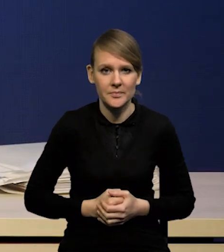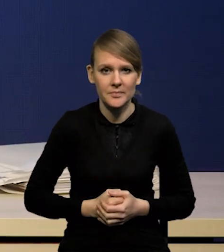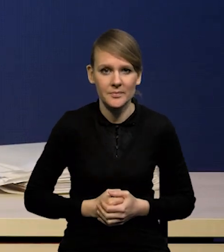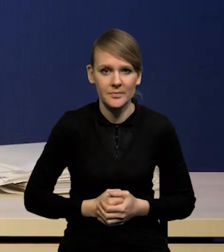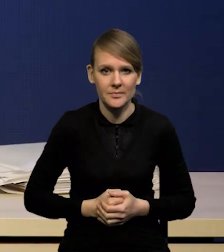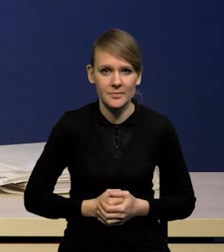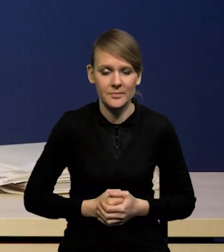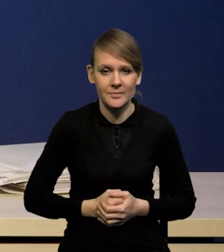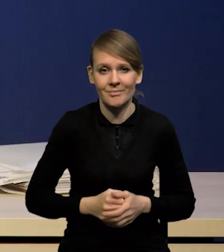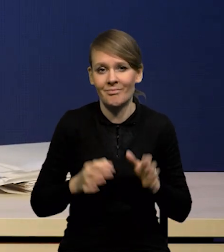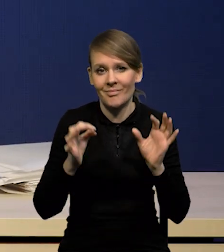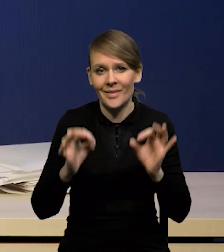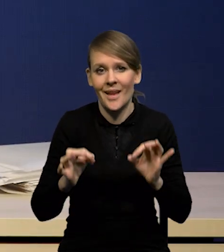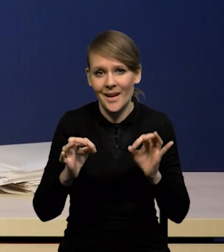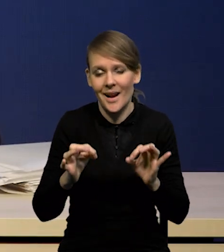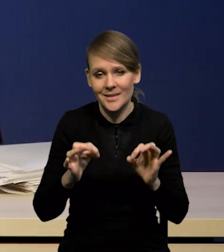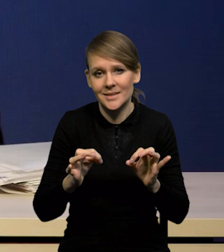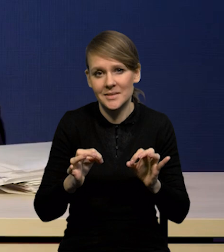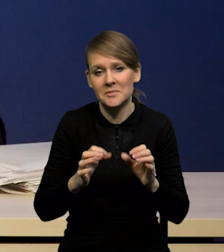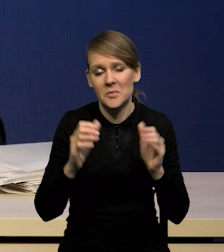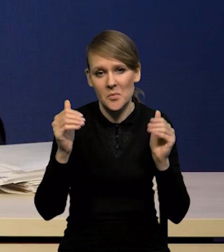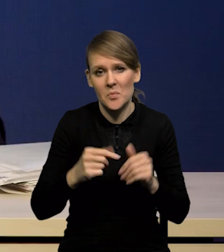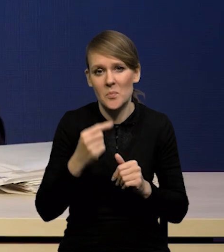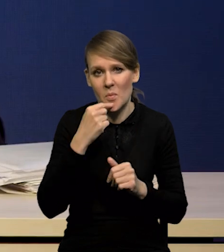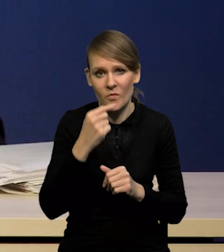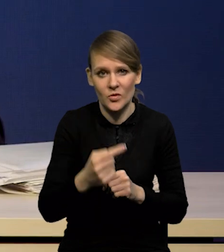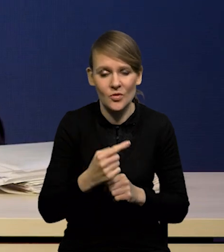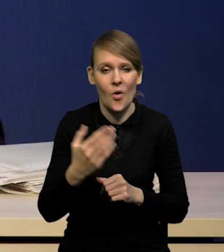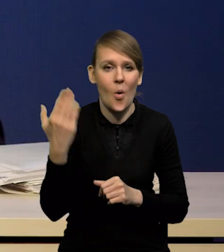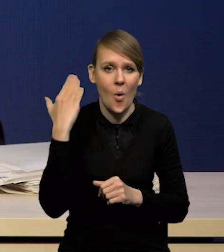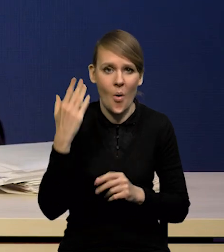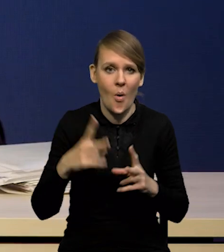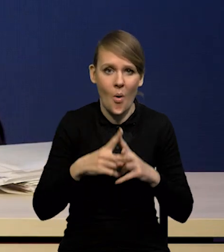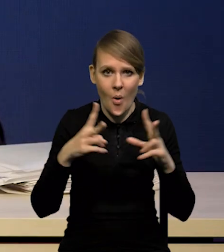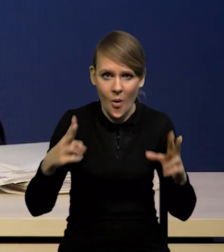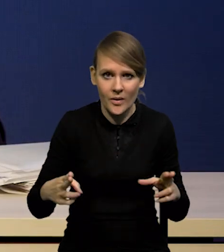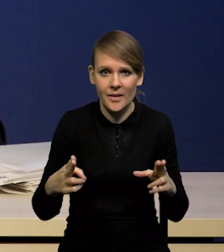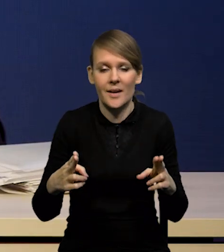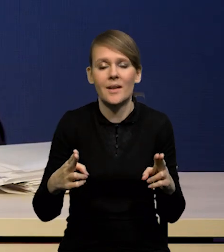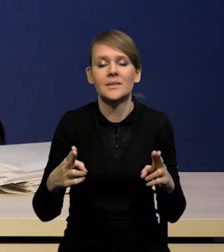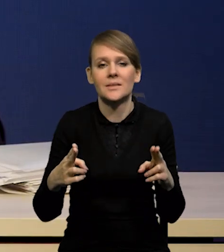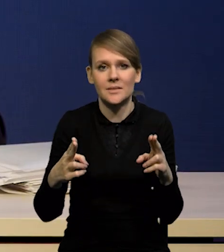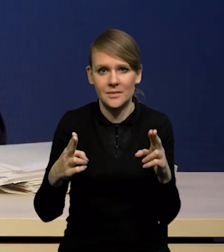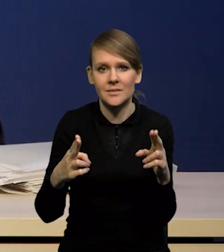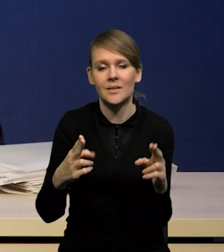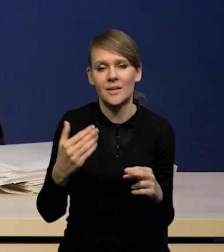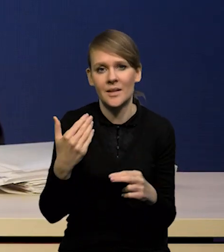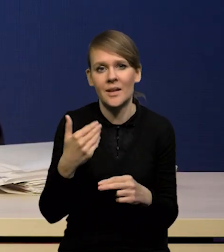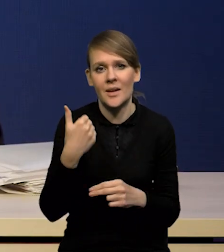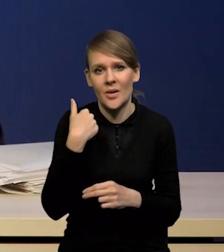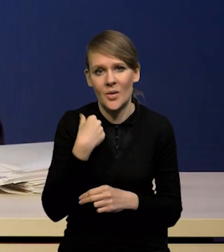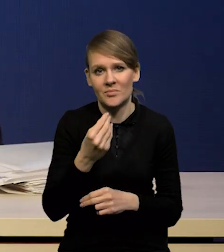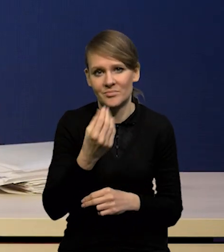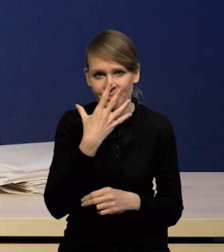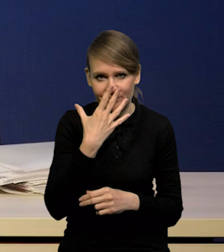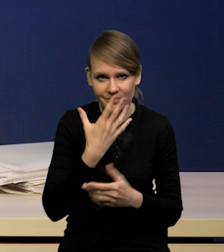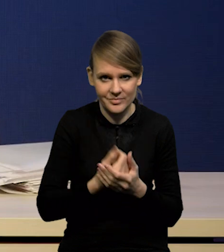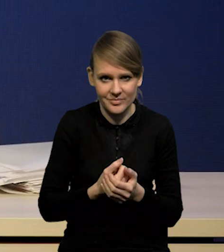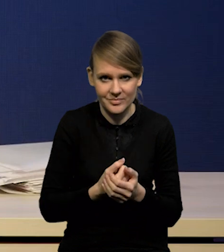Nadal w tej chwili można powiedzieć, że w ostatnim okresie nastąpiło pewne rozczarowanie procesem inflacji,